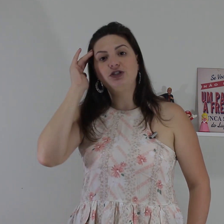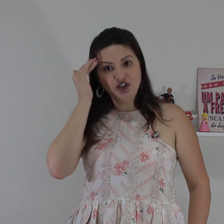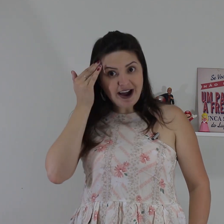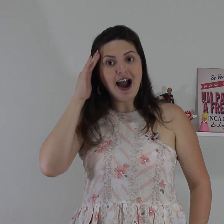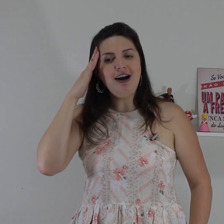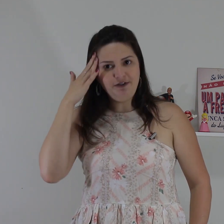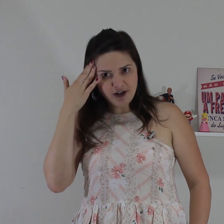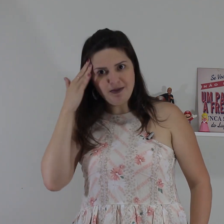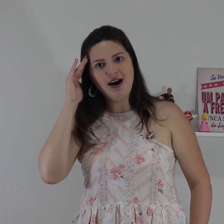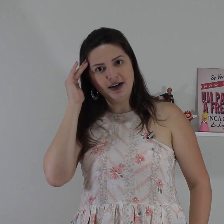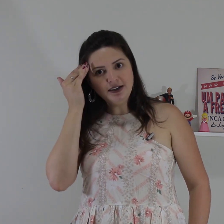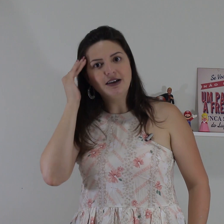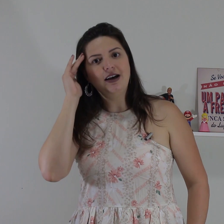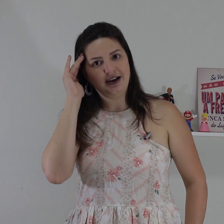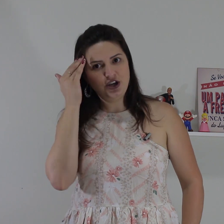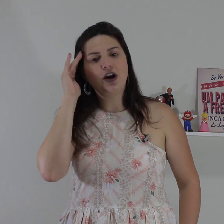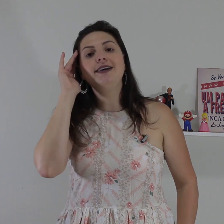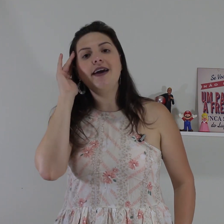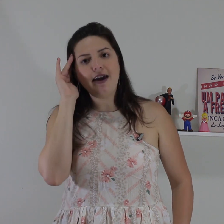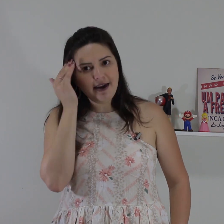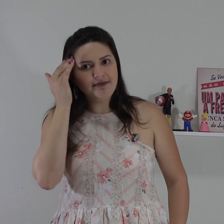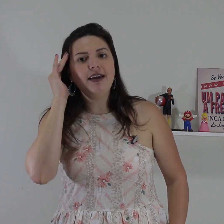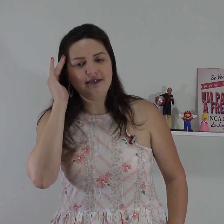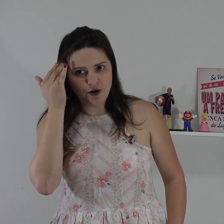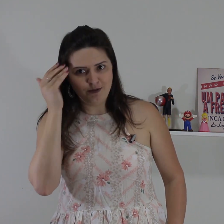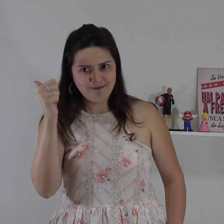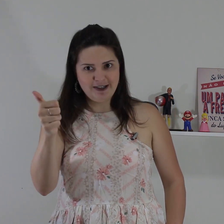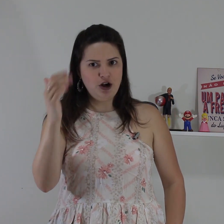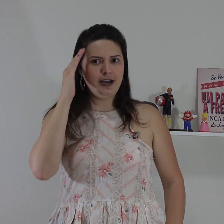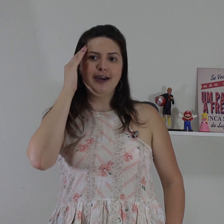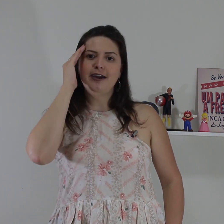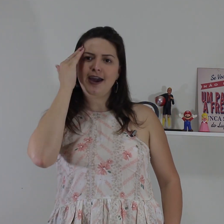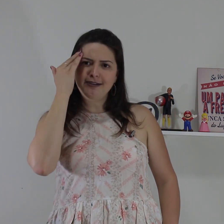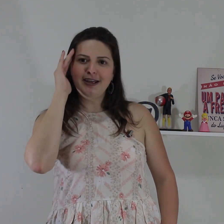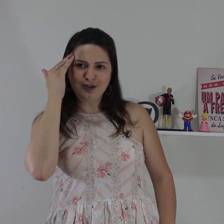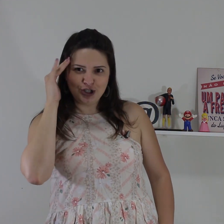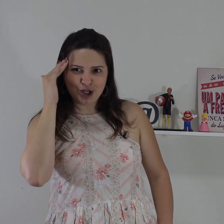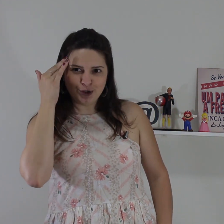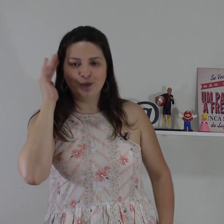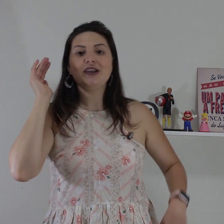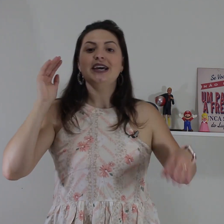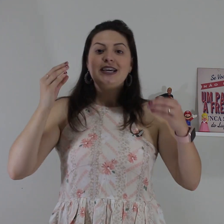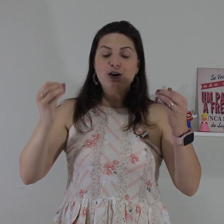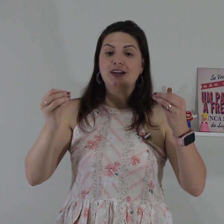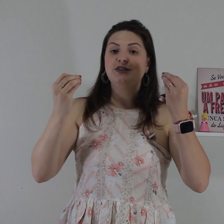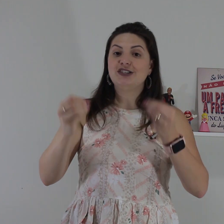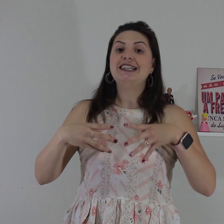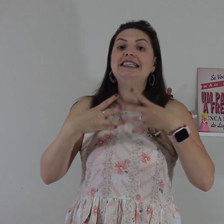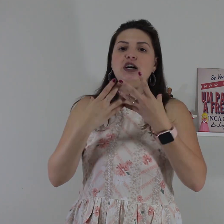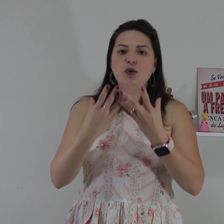então a gente vai afirmar aqui ó que entendeu, ok! entendido e agora se você